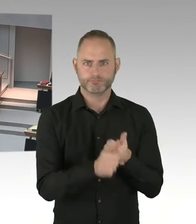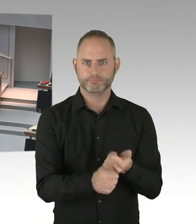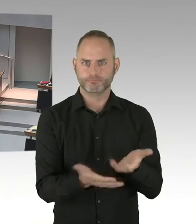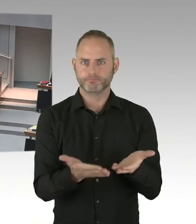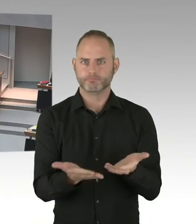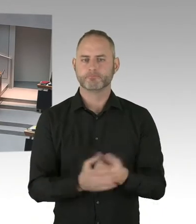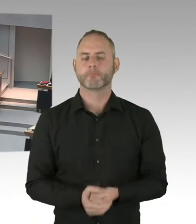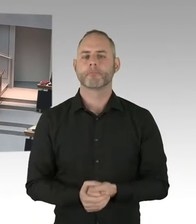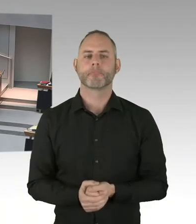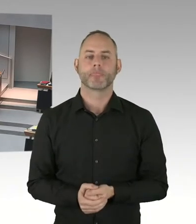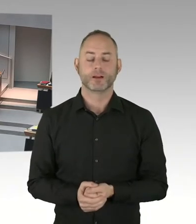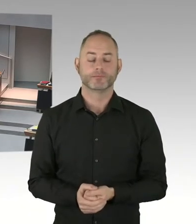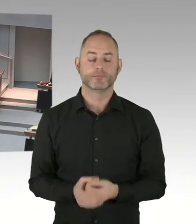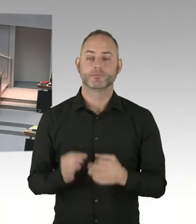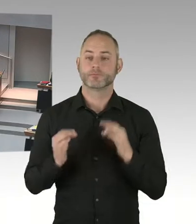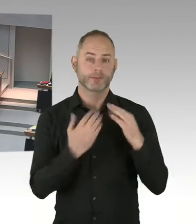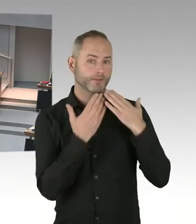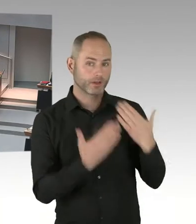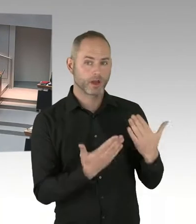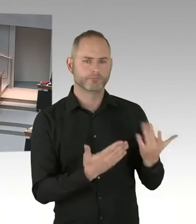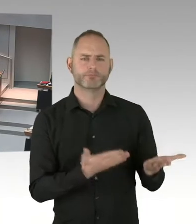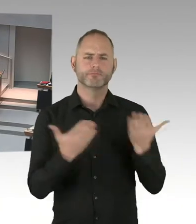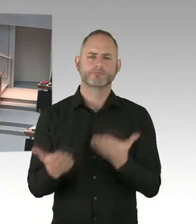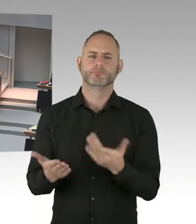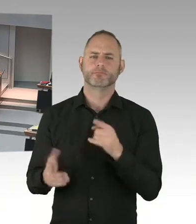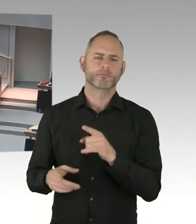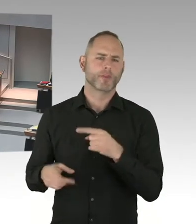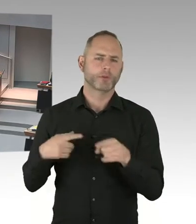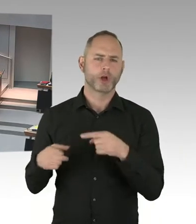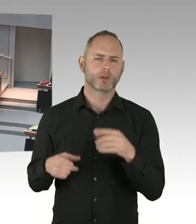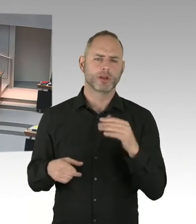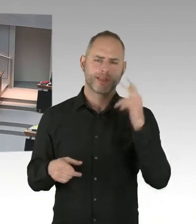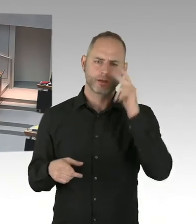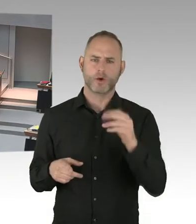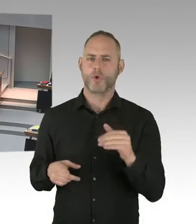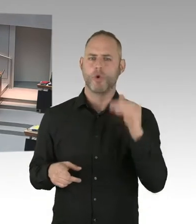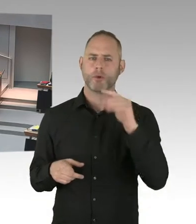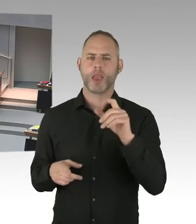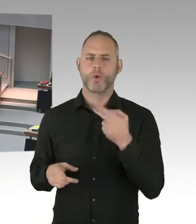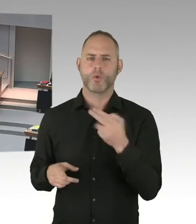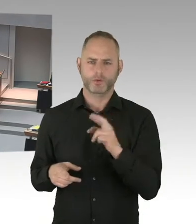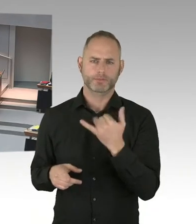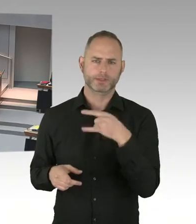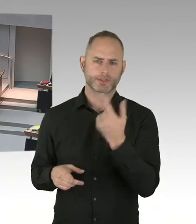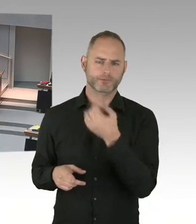die Besucher der zahlreichen anderen Weihnachtsmärkte Berlins für weniger schutzbedürftig als die